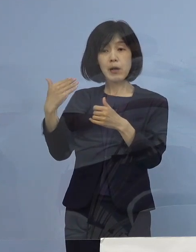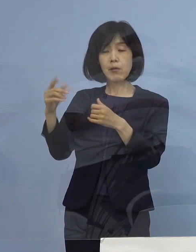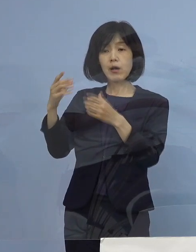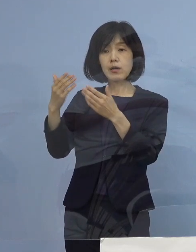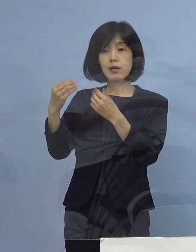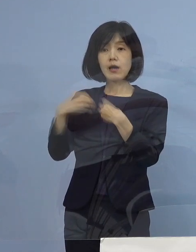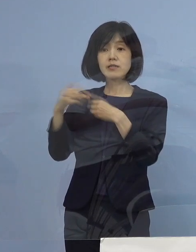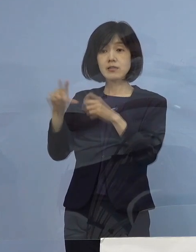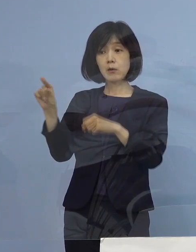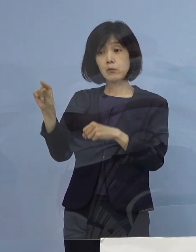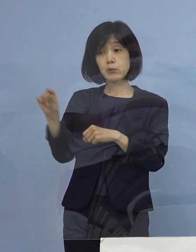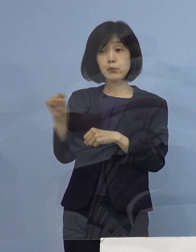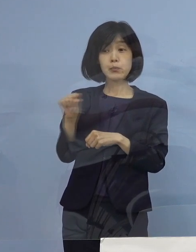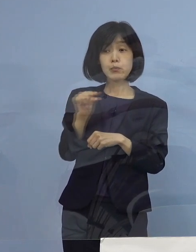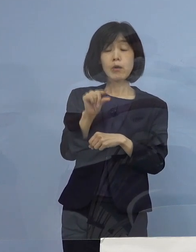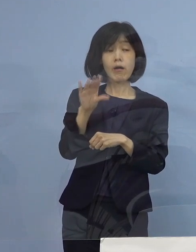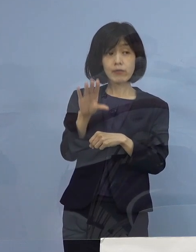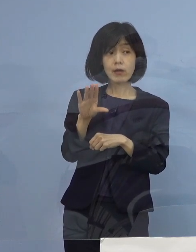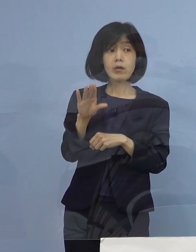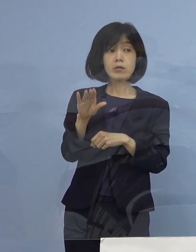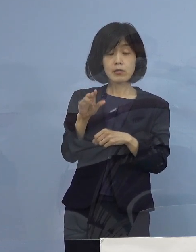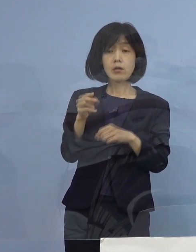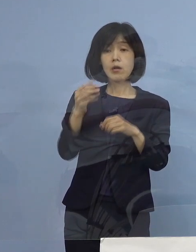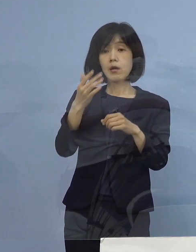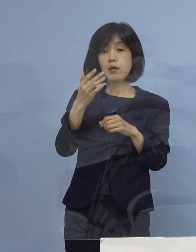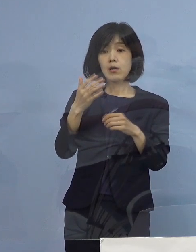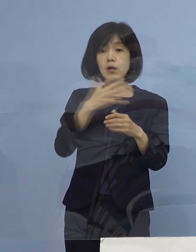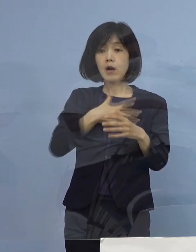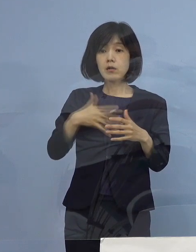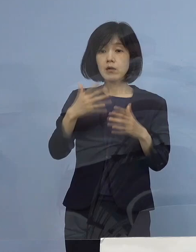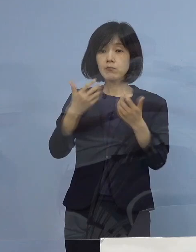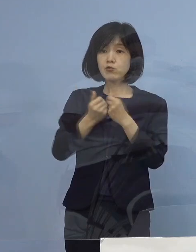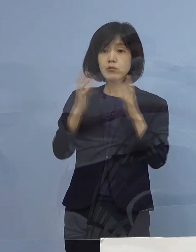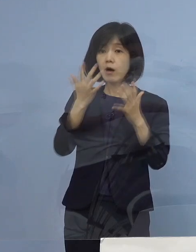無症状の方も含めて全員入院という状況が しばらくあったかと思うんですけれども